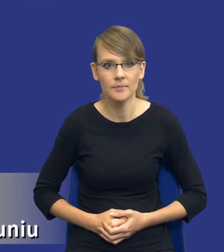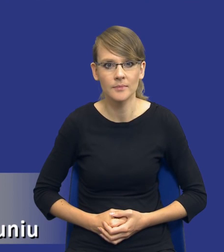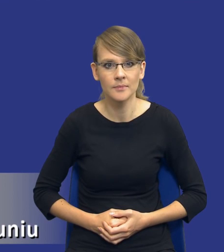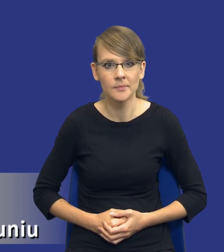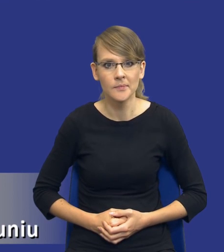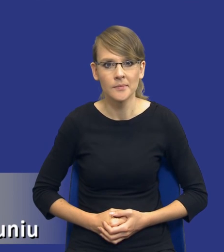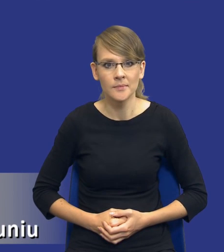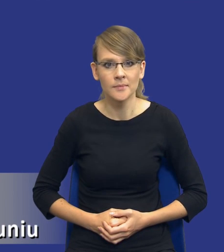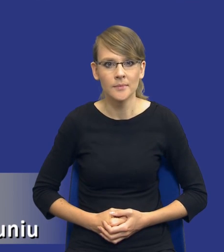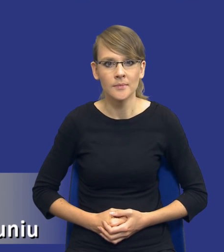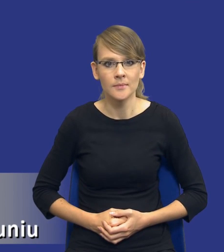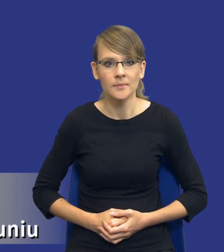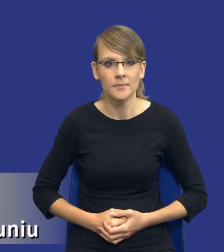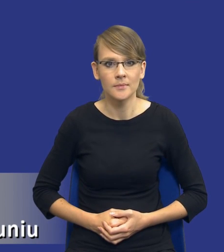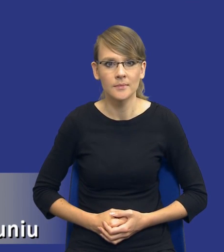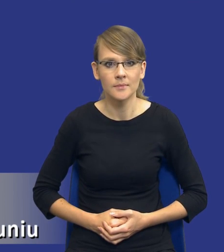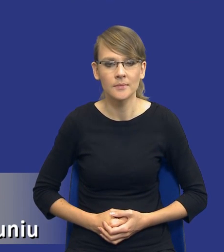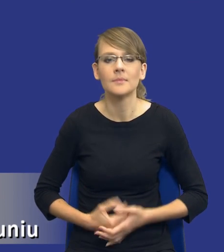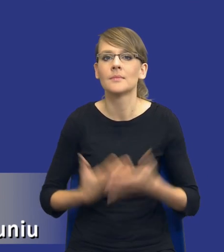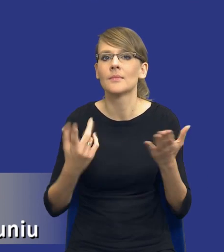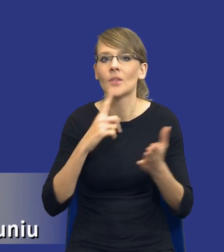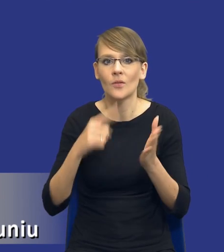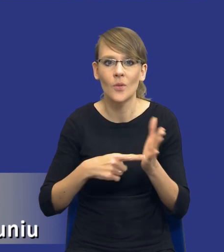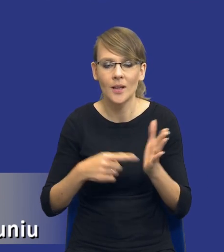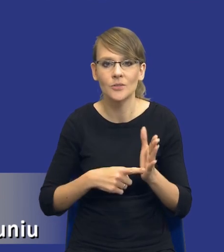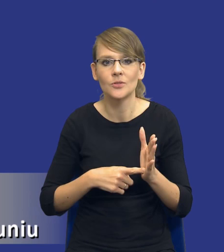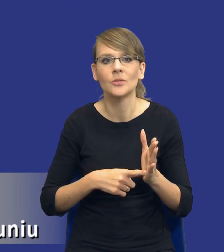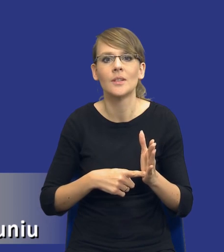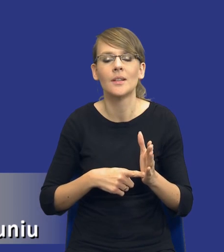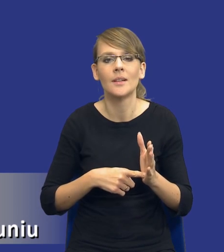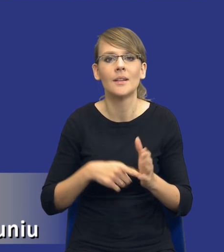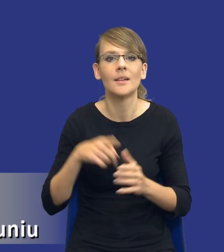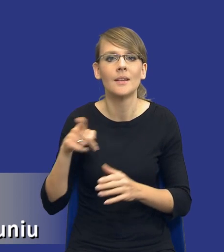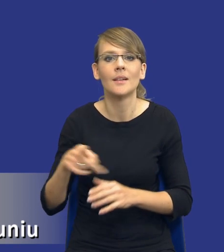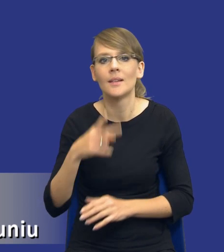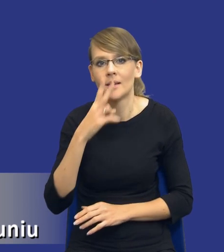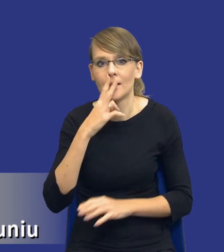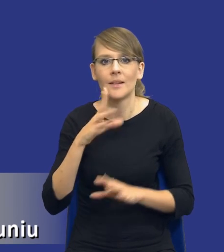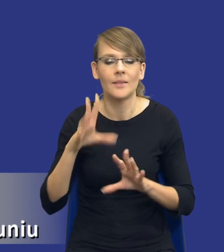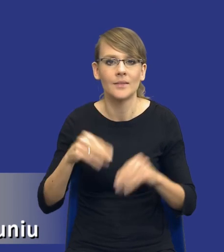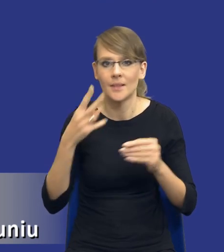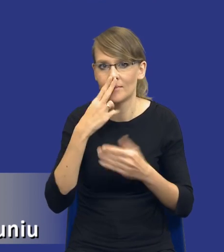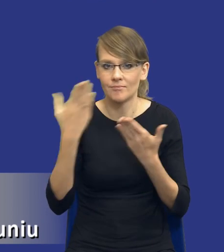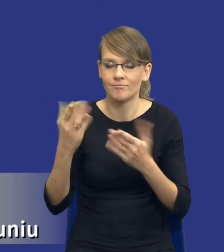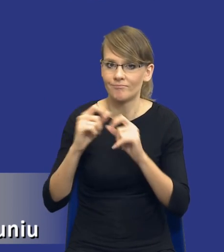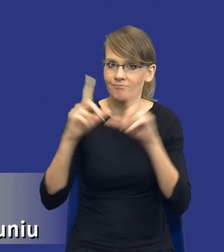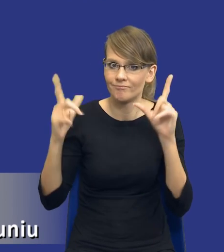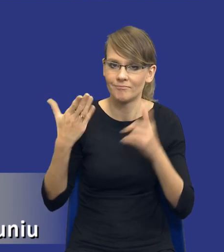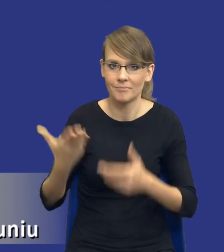Drodzy Państwo, no właśnie zamiast wstępu taka plansza failing to prepare=prepare to fail,